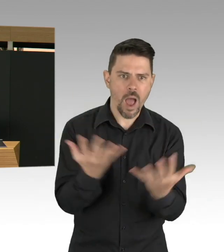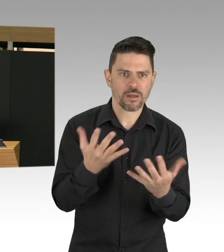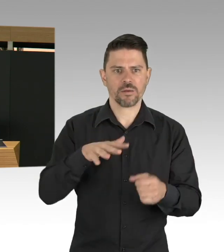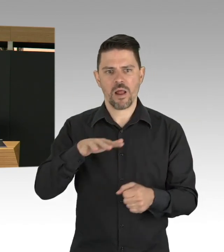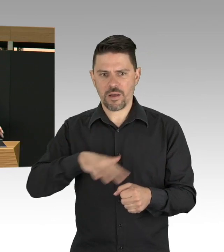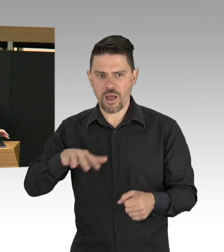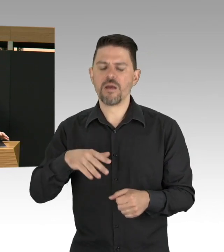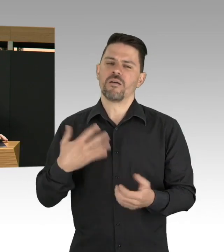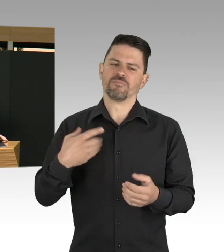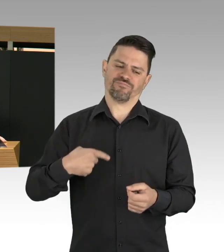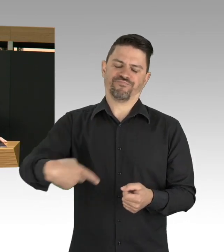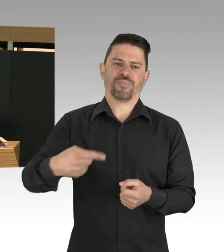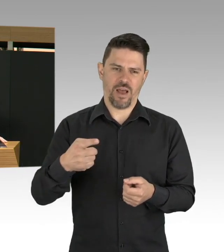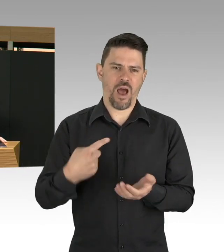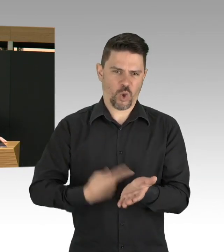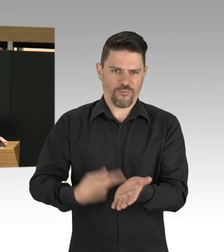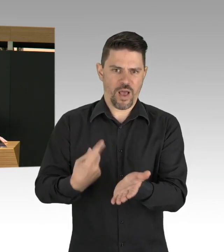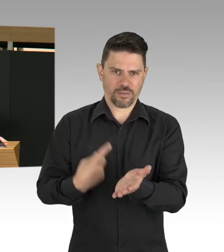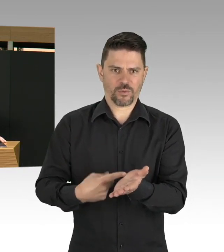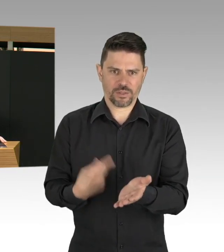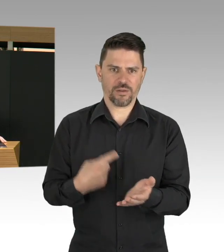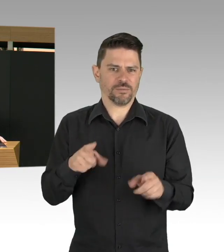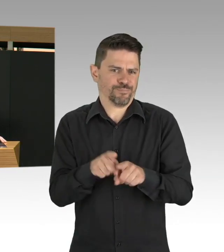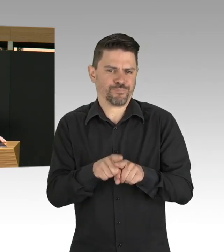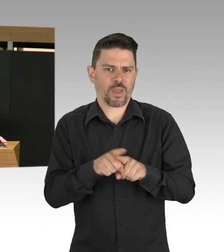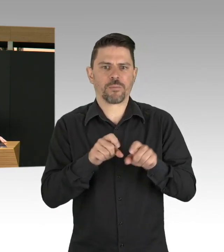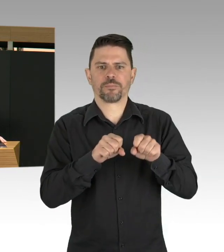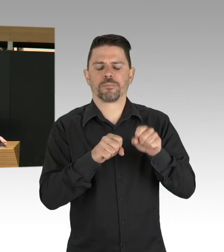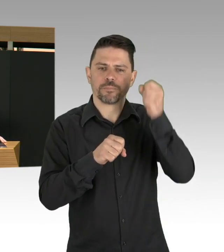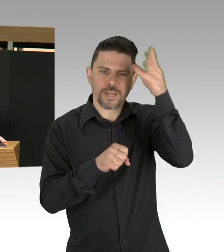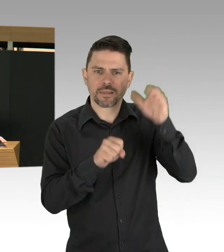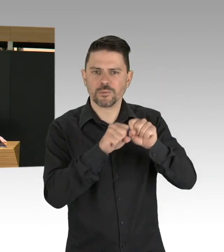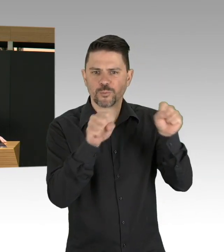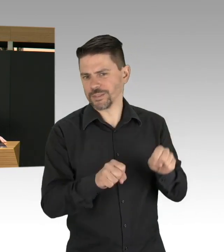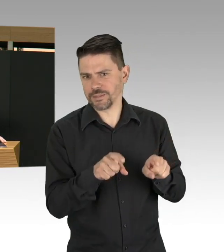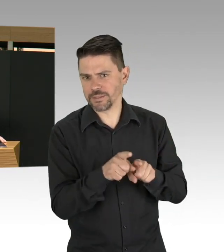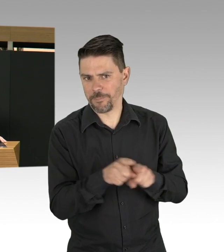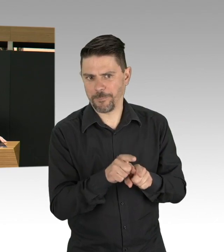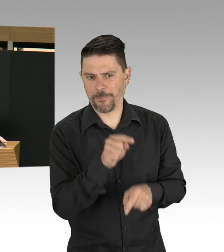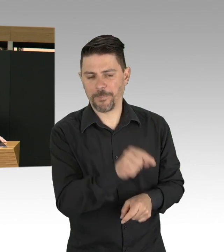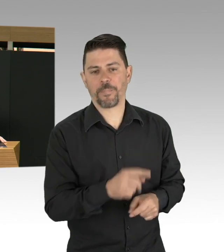mit unserer gesamten Gesellschaft, war nicht leicht, war nicht leicht für alle Betroffenen, für jeden Einzelnen,